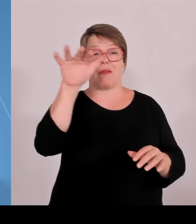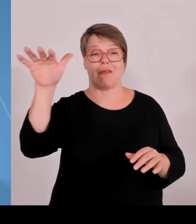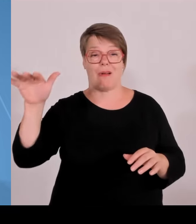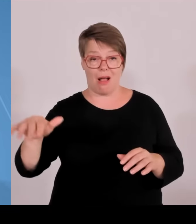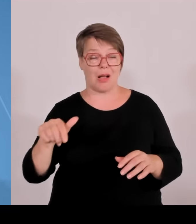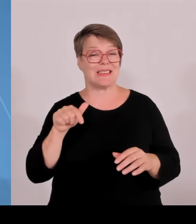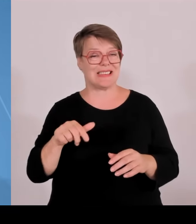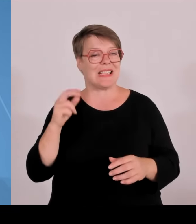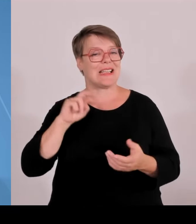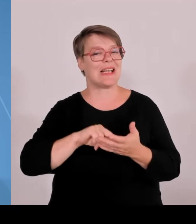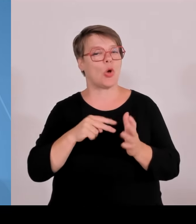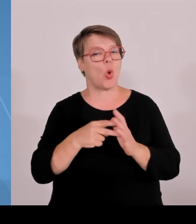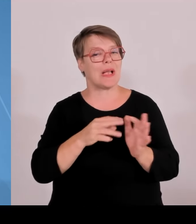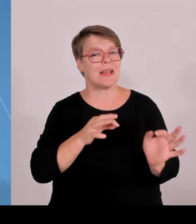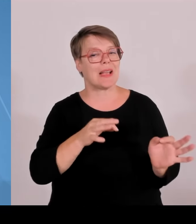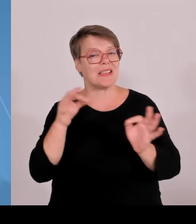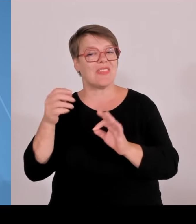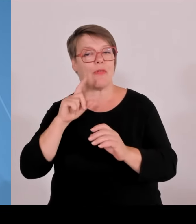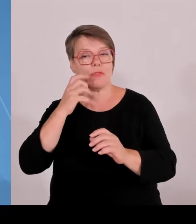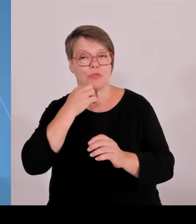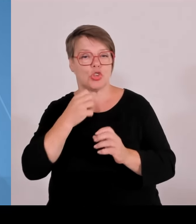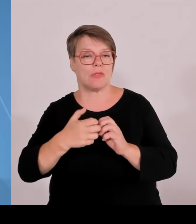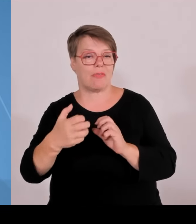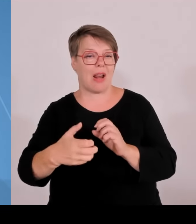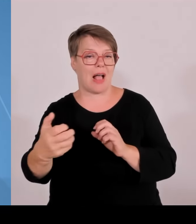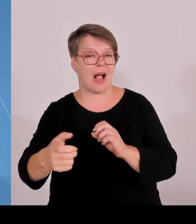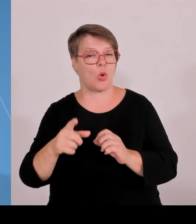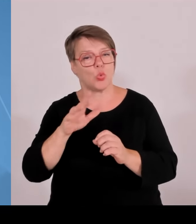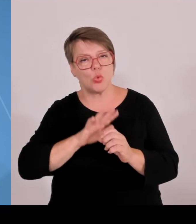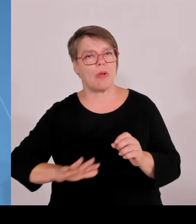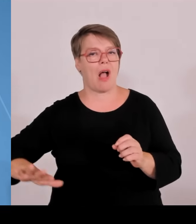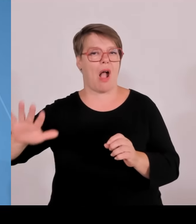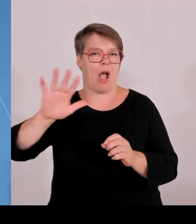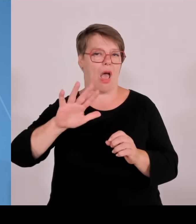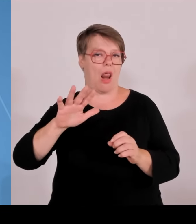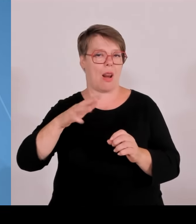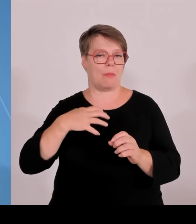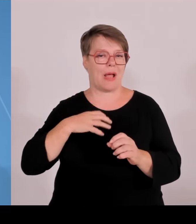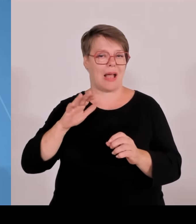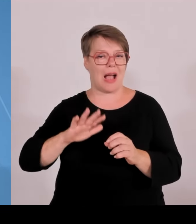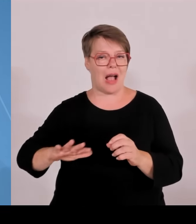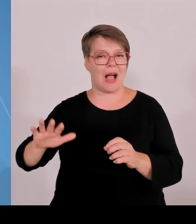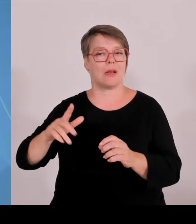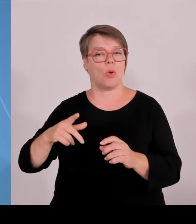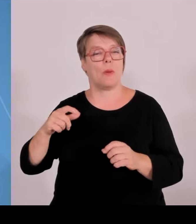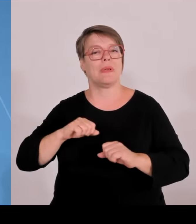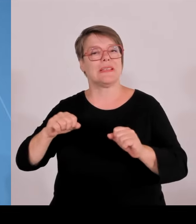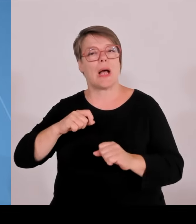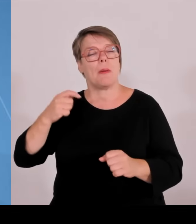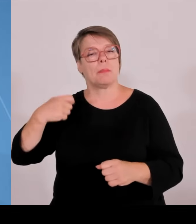es da ein Erfolgsgeheimnis gibt, was dazu führt, dass hier Technologietransfer aus der wissenschaftlichen Erkenntnis hin in